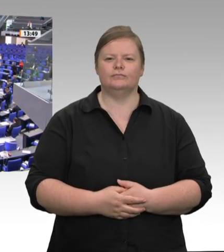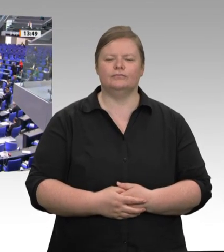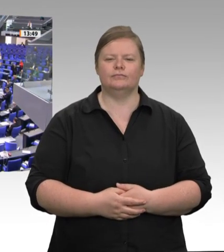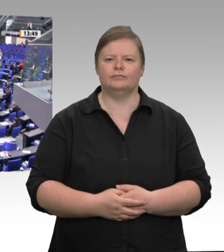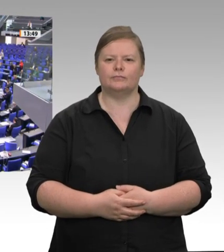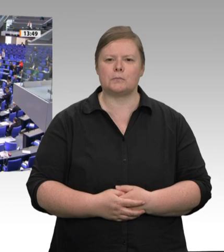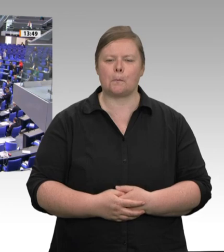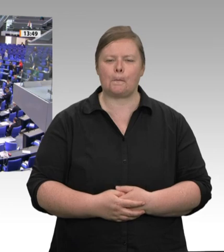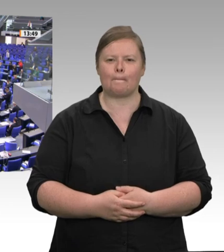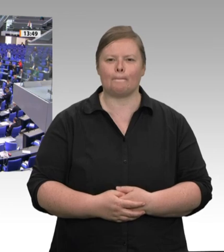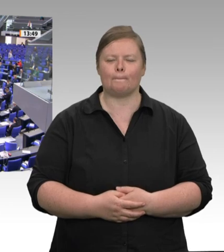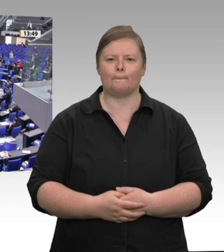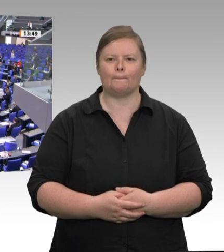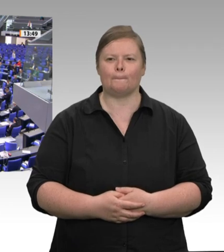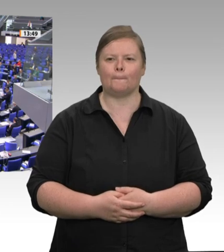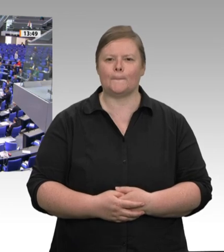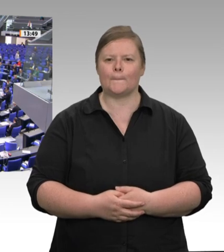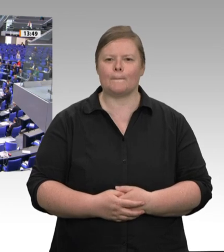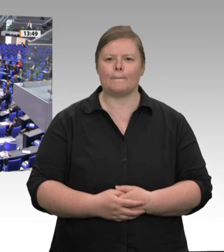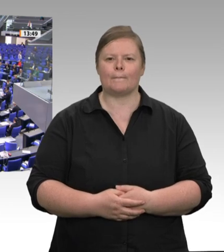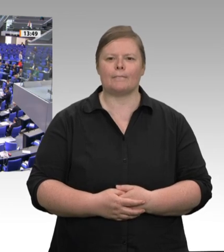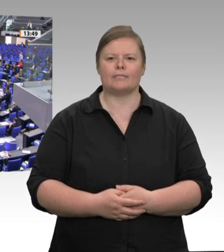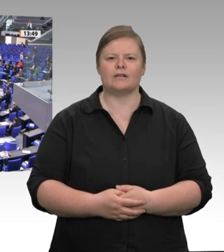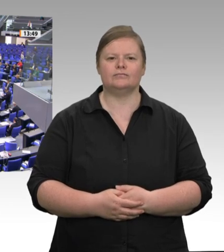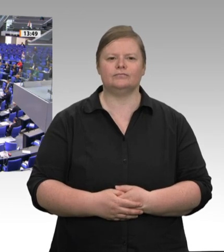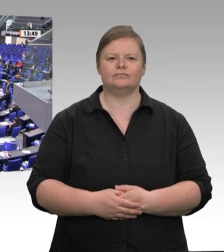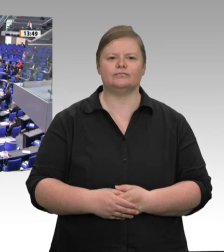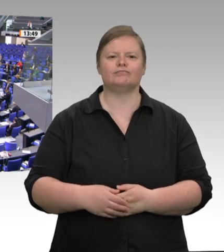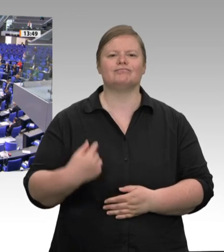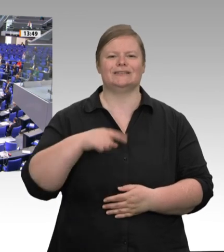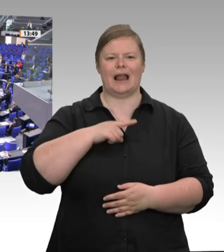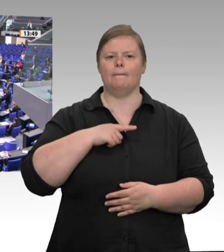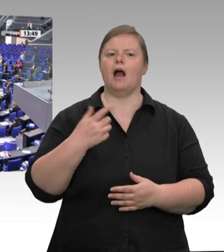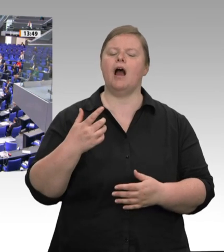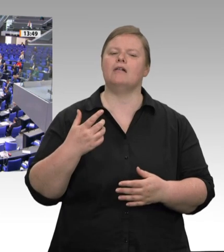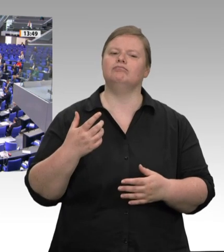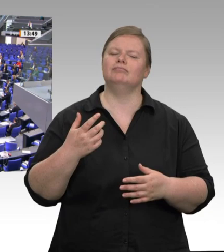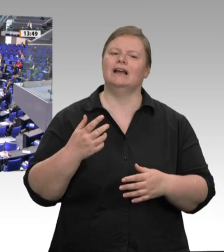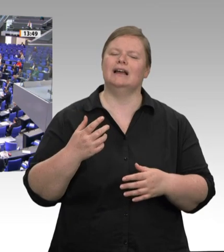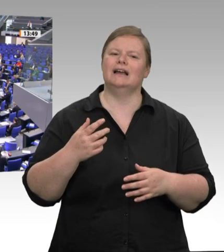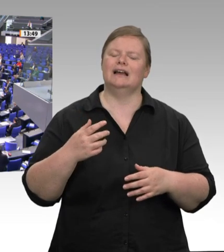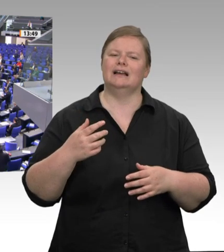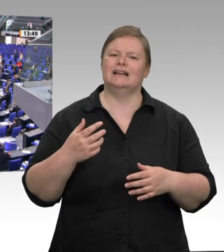passiert ist. Die katastrophalen Bedingungen in der Fleischindustrie waren lange vor